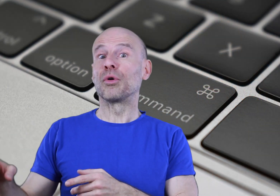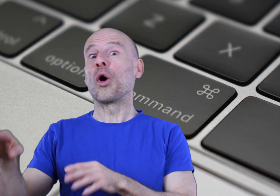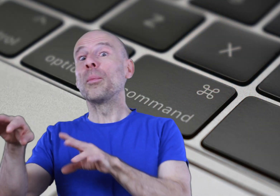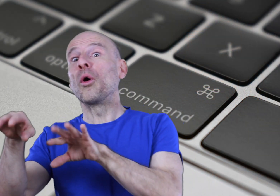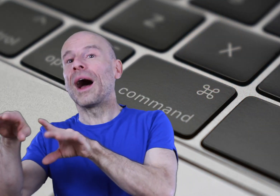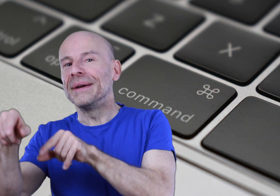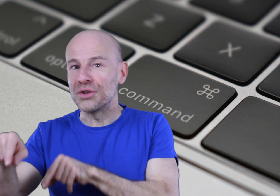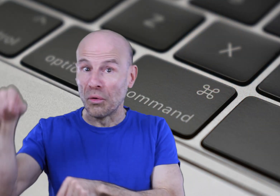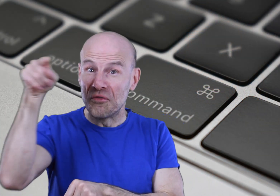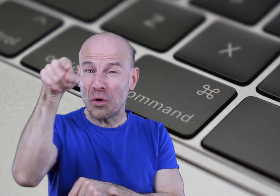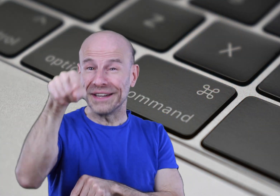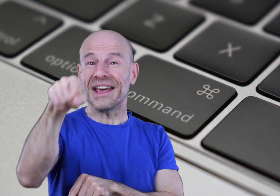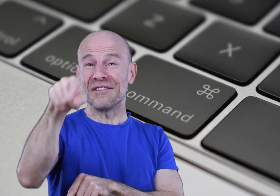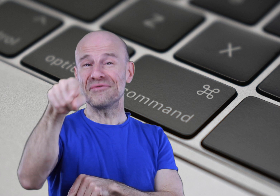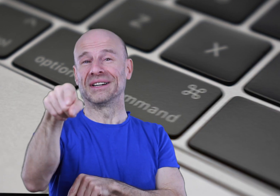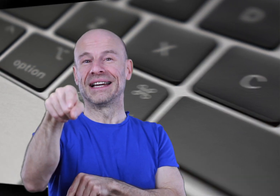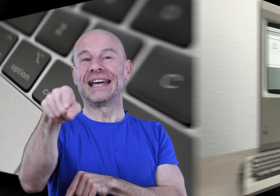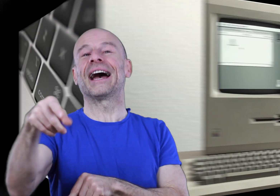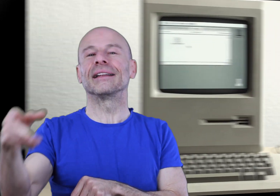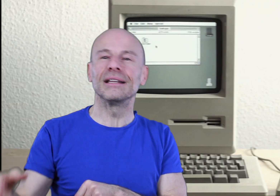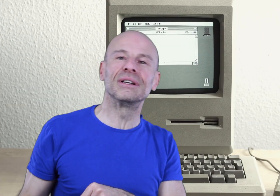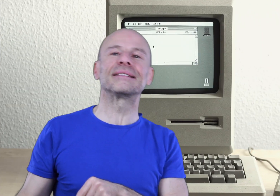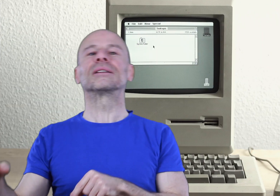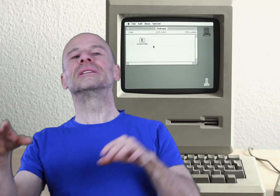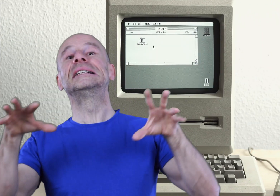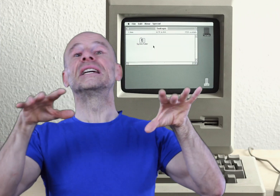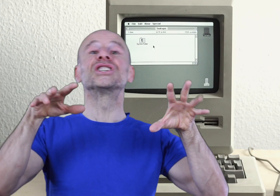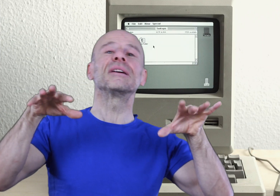pour le reprogrammer selon vos critères à vous et arrêter de le laisser être dirigé